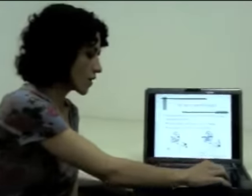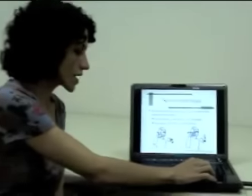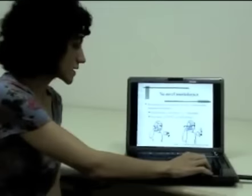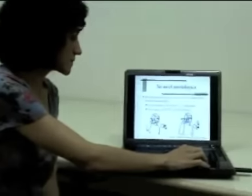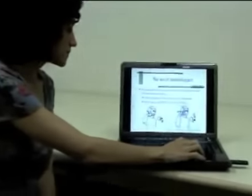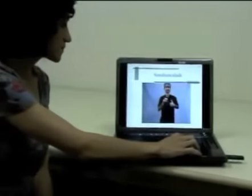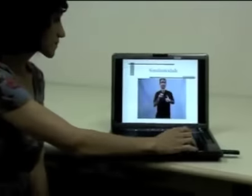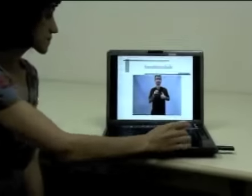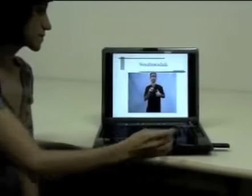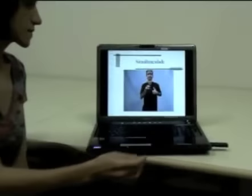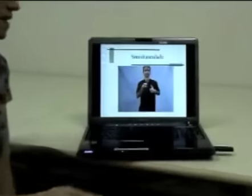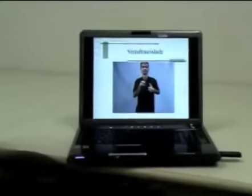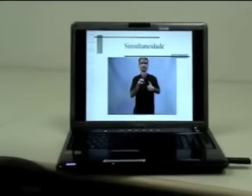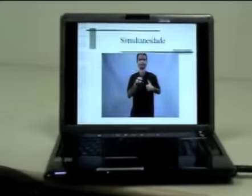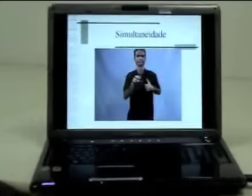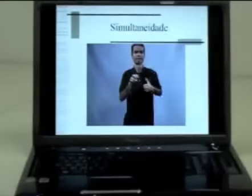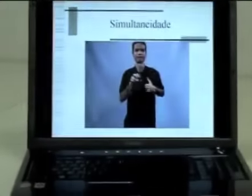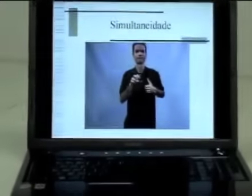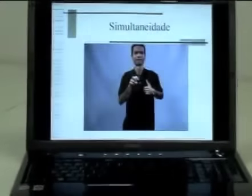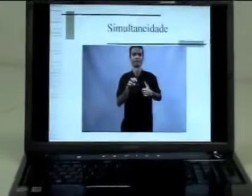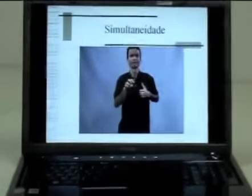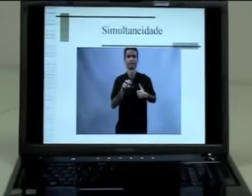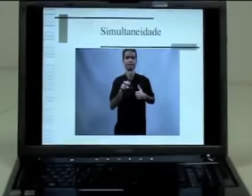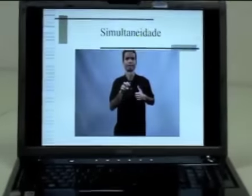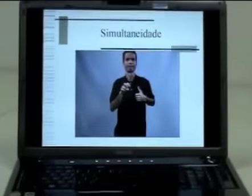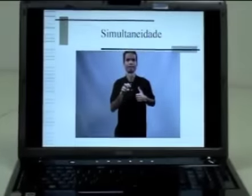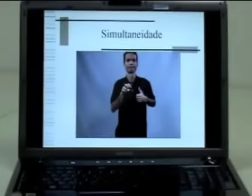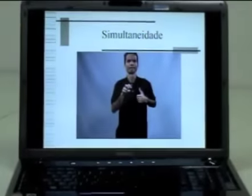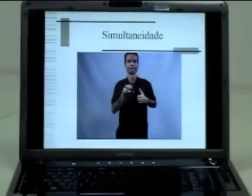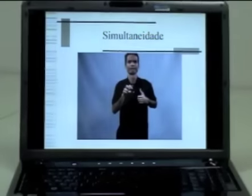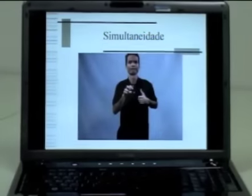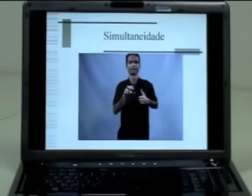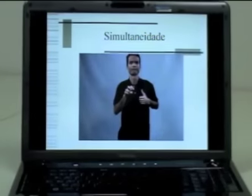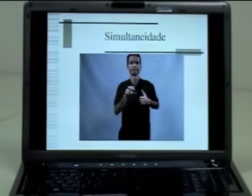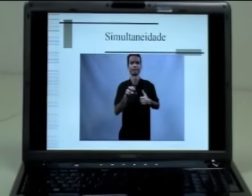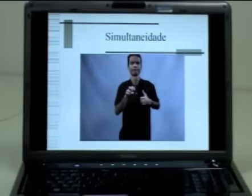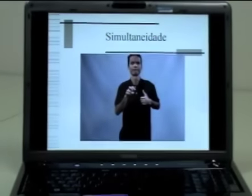Agora, vamos retomar um exemplo da aula passada